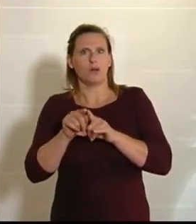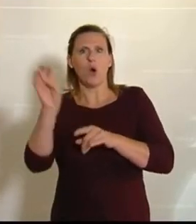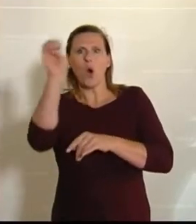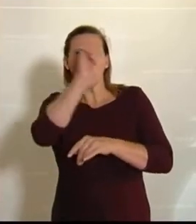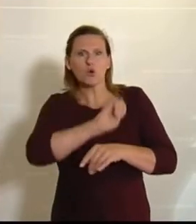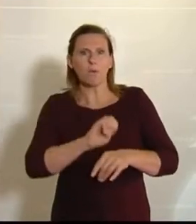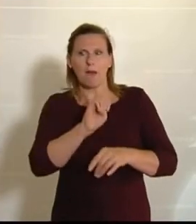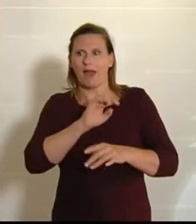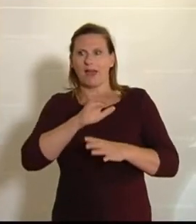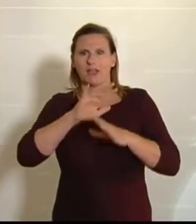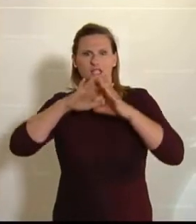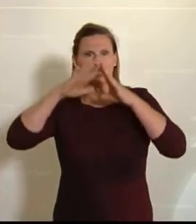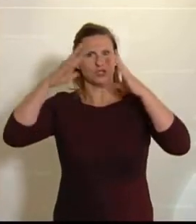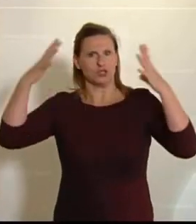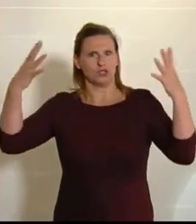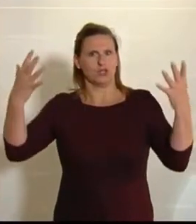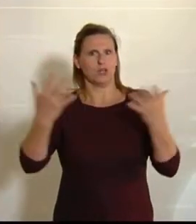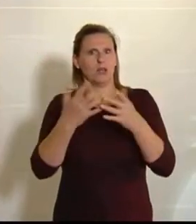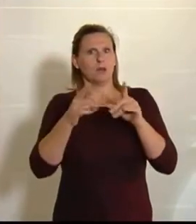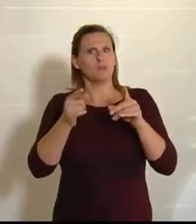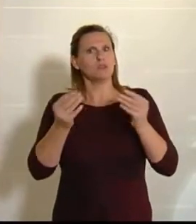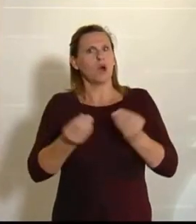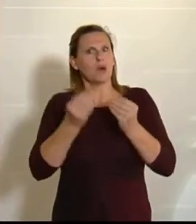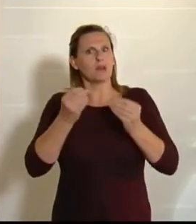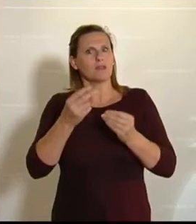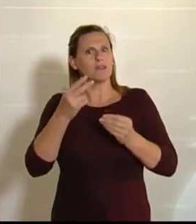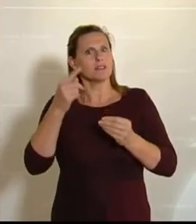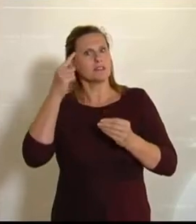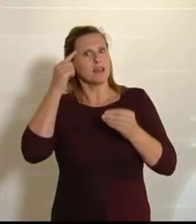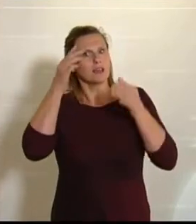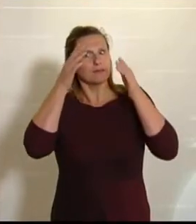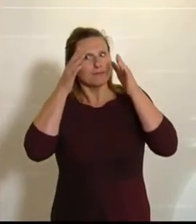dann muss man schon auch ein bisschen europäisch denken. Und wenn wir uns wirklich gegen Krisen